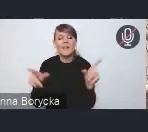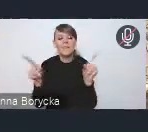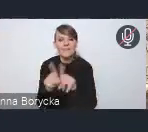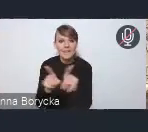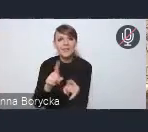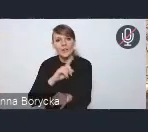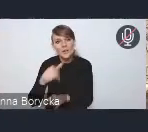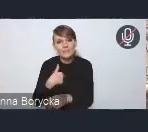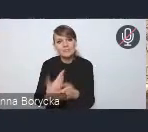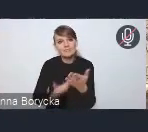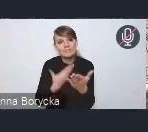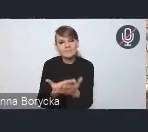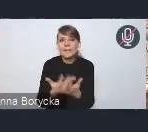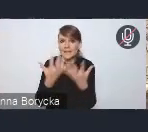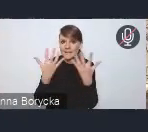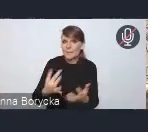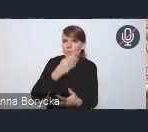na rzecz poprawy jakości powietrza,